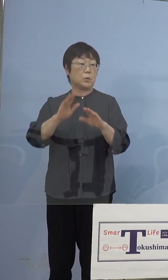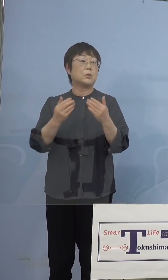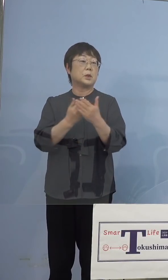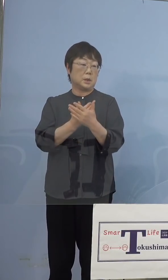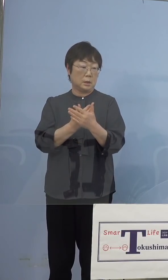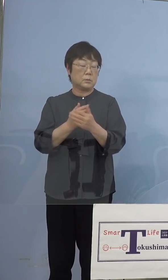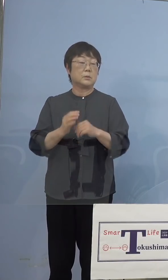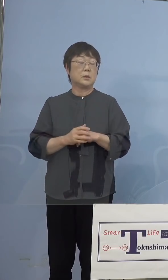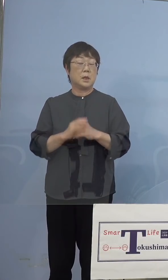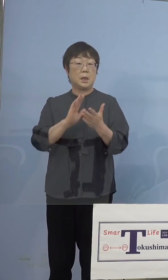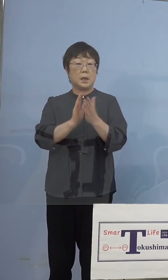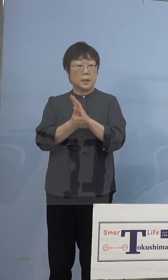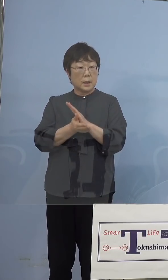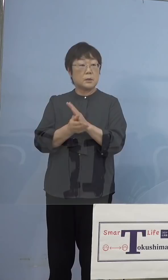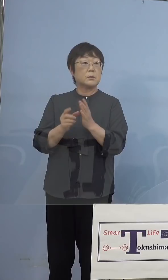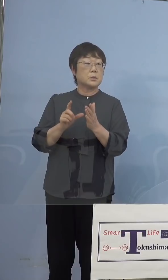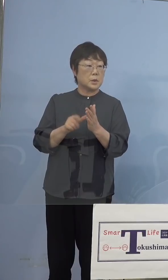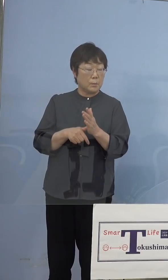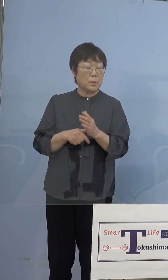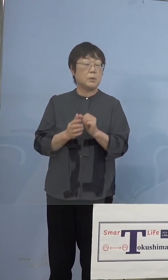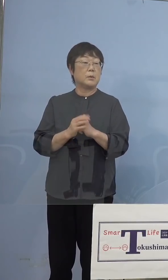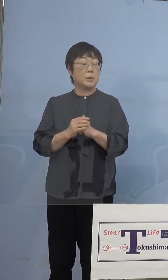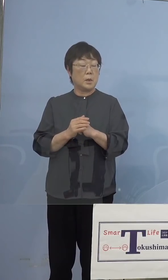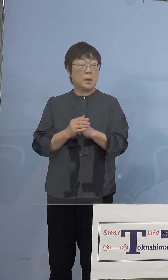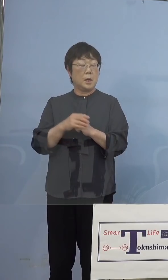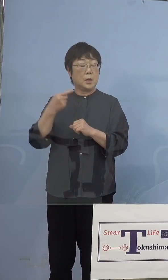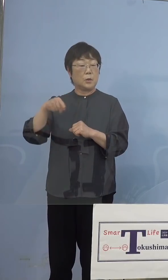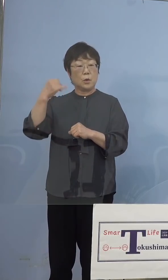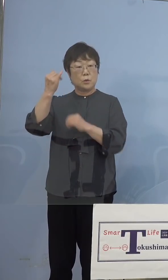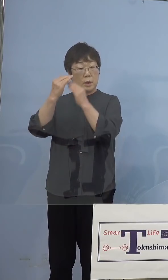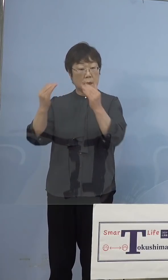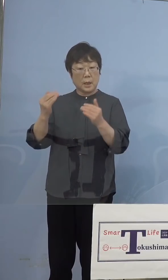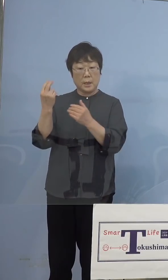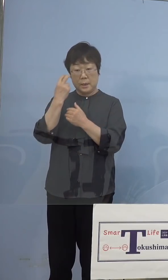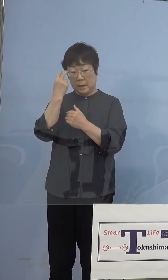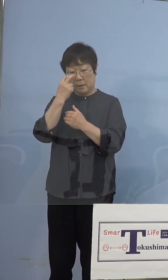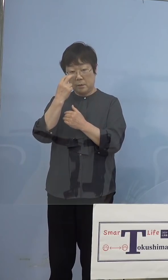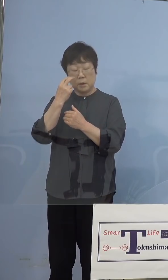何度も、やはり教育委員会も確認を してもらって、まずはちゃんと